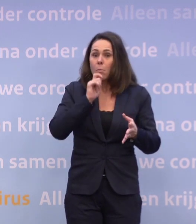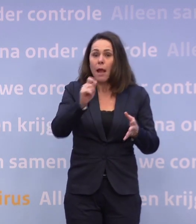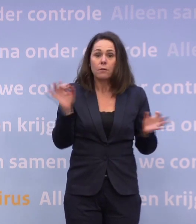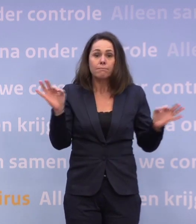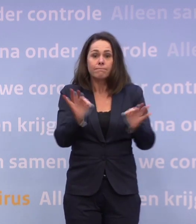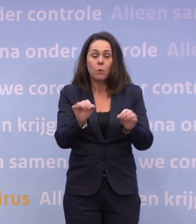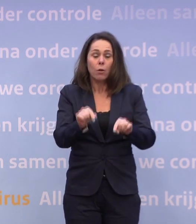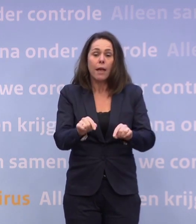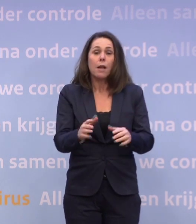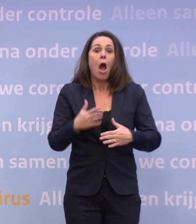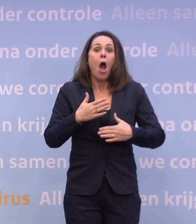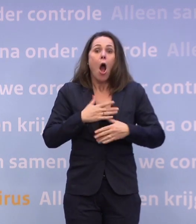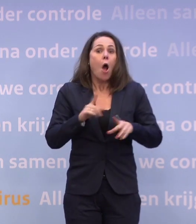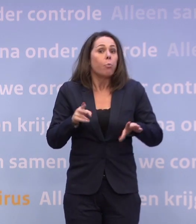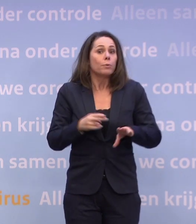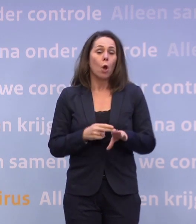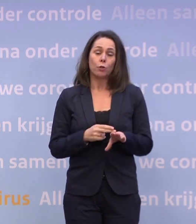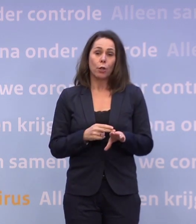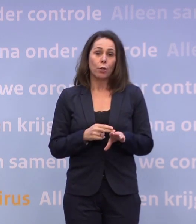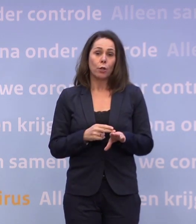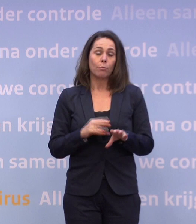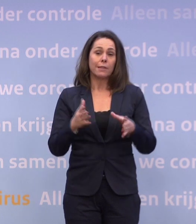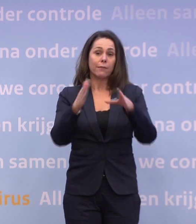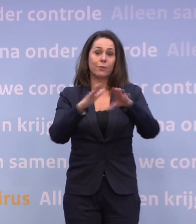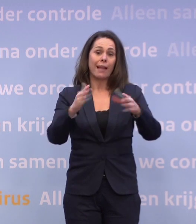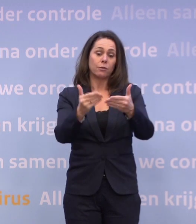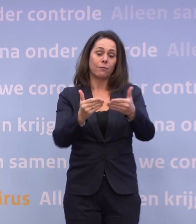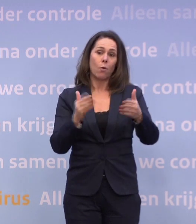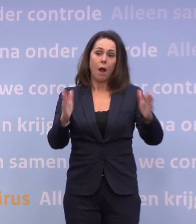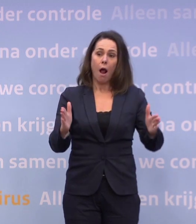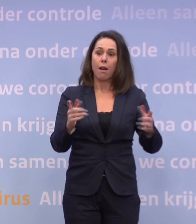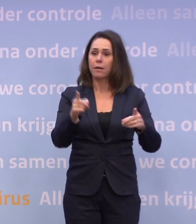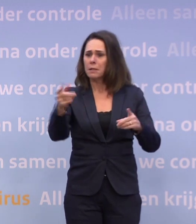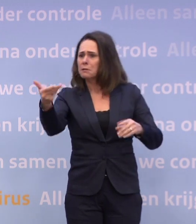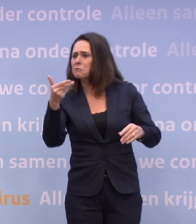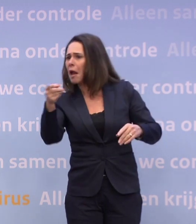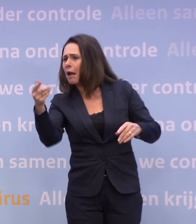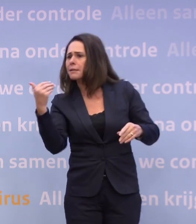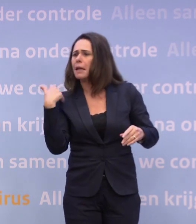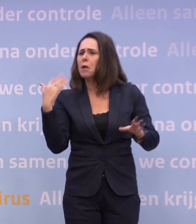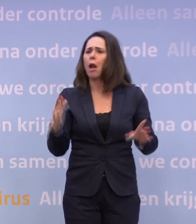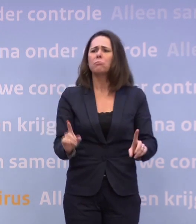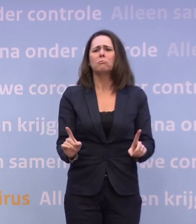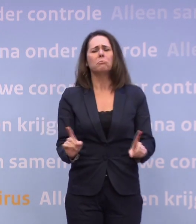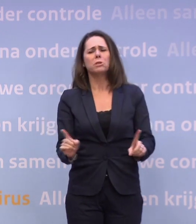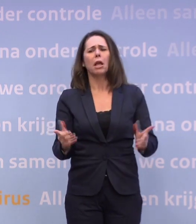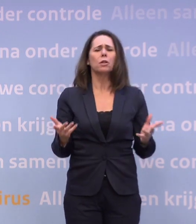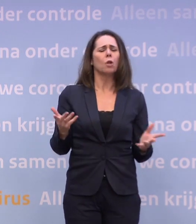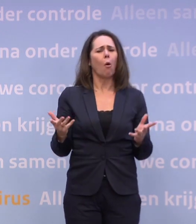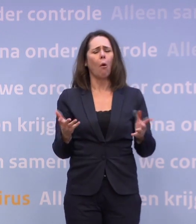En ik heb gezegd: Dat zou zelfs al voor de kerst kunnen zijn. Dan stelt mevrouw Nijs de vraag: Maar betekent dat dan... ...dat de kerstopmerkingen weer anders liggen?